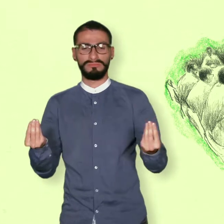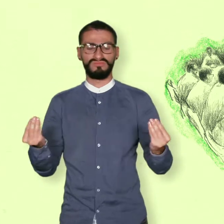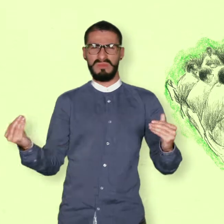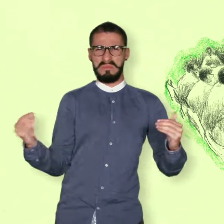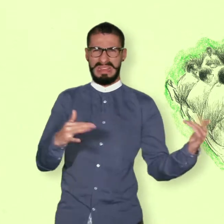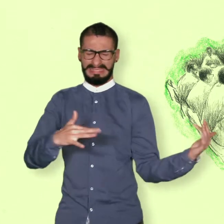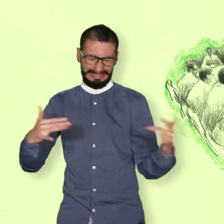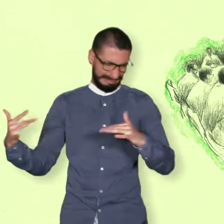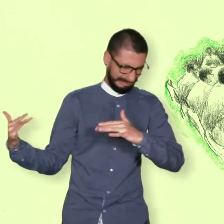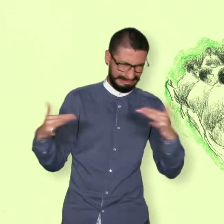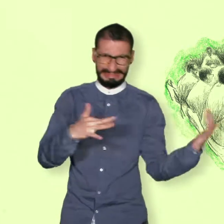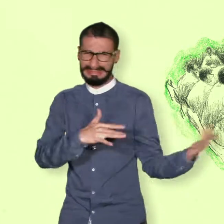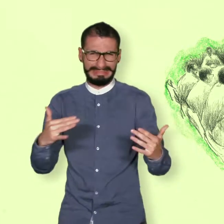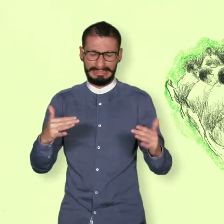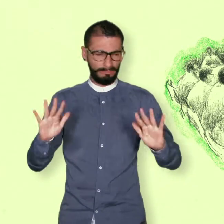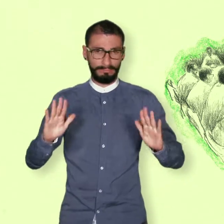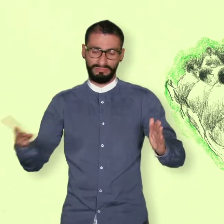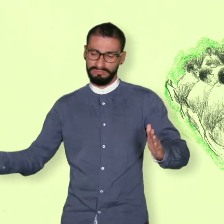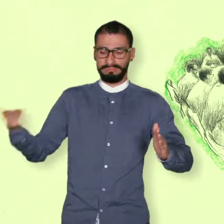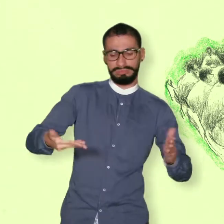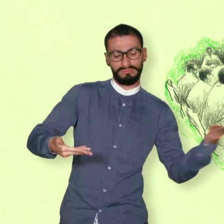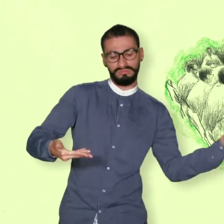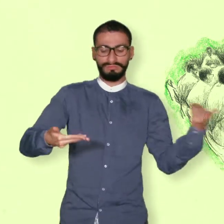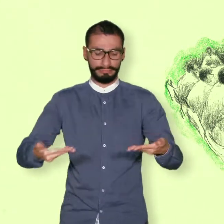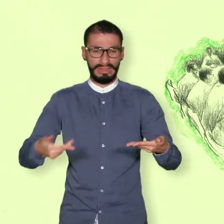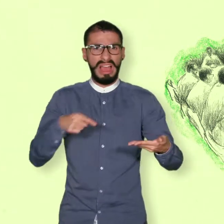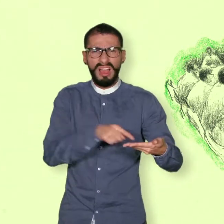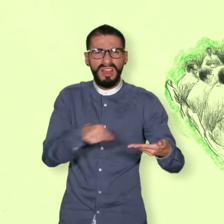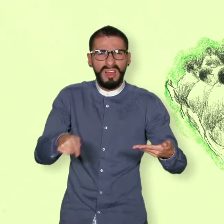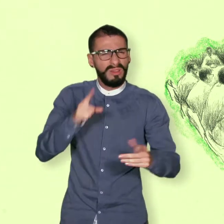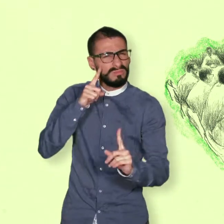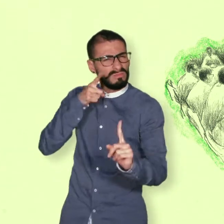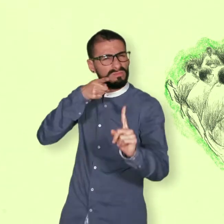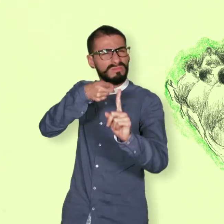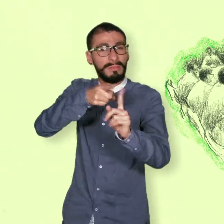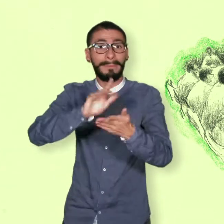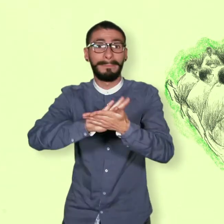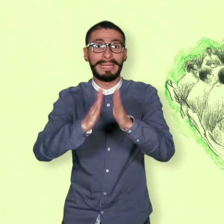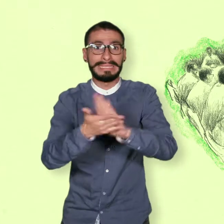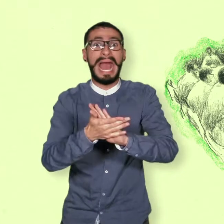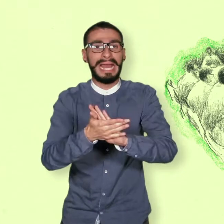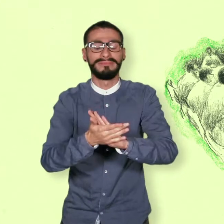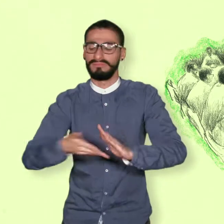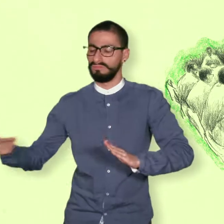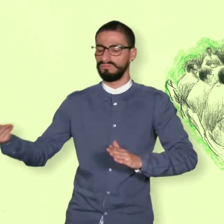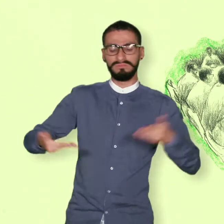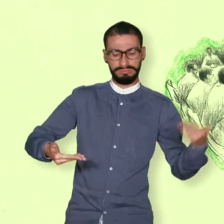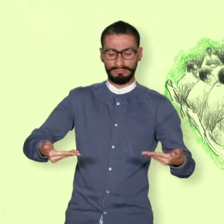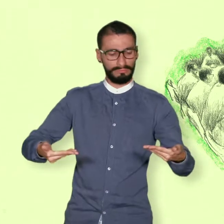hicieron algunos intentos de conversaciones para buscar acuerdos para la paz sin llegar a buen término.